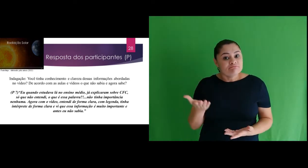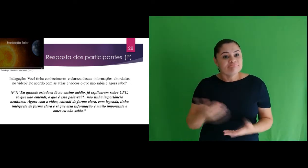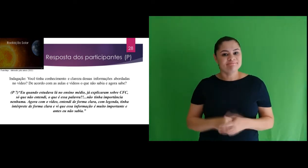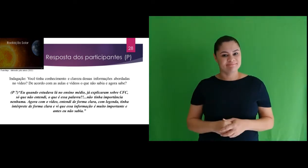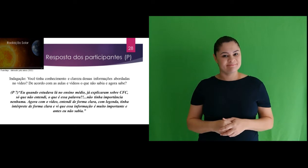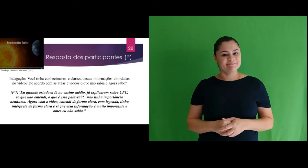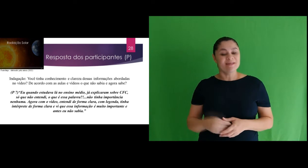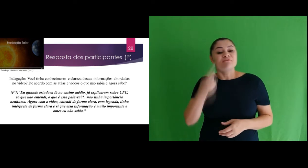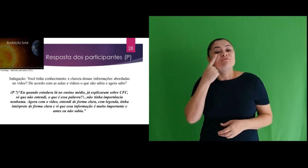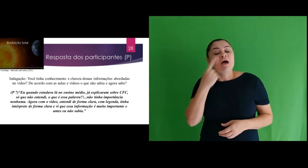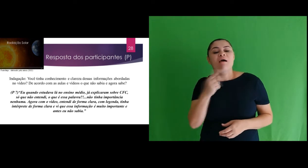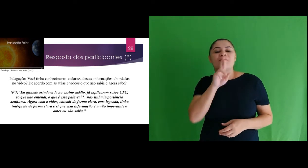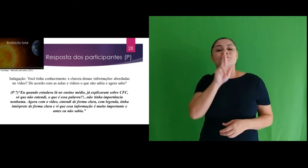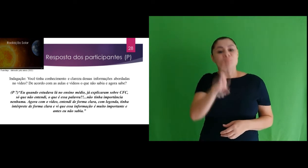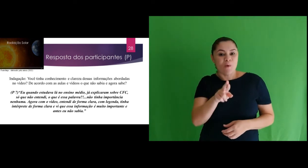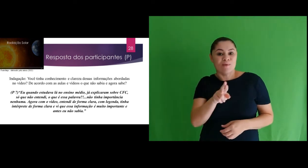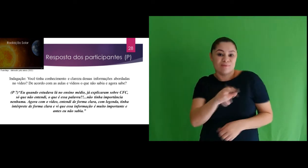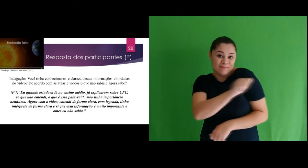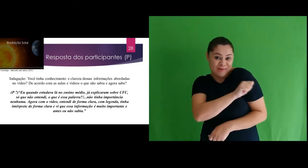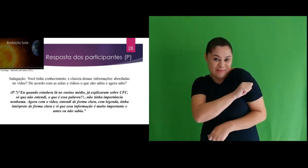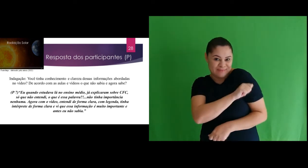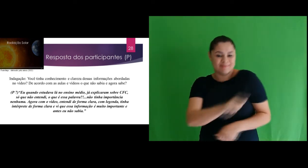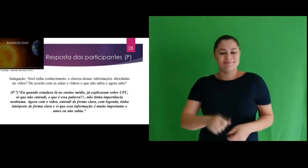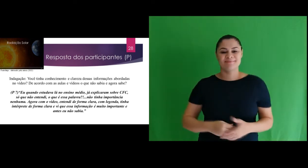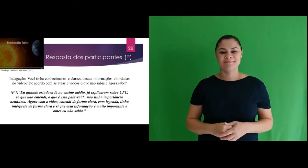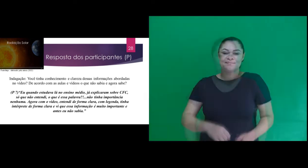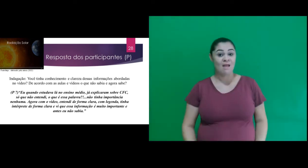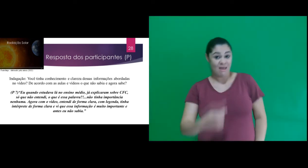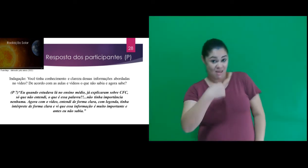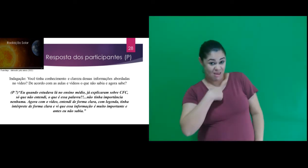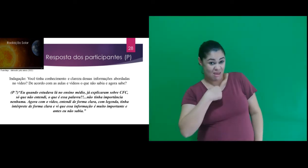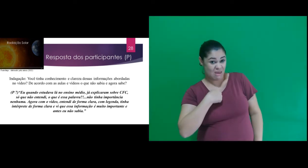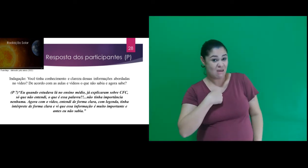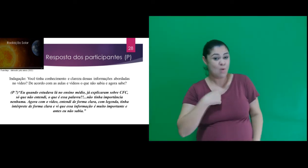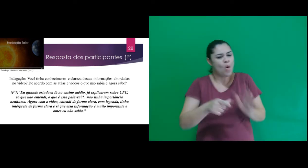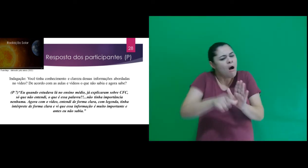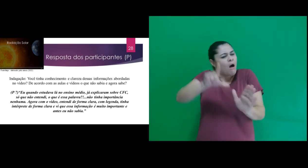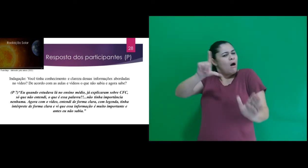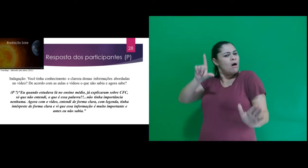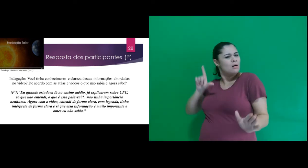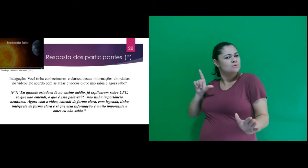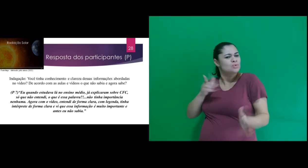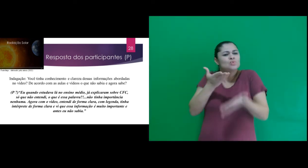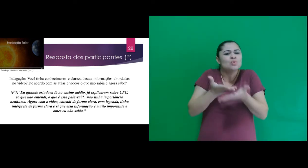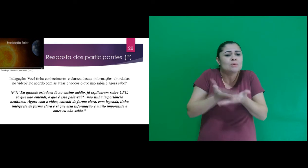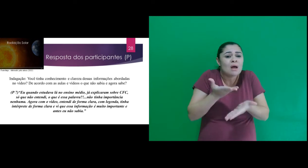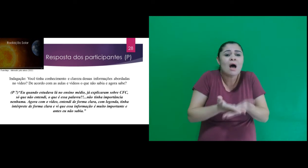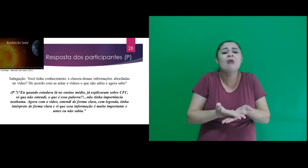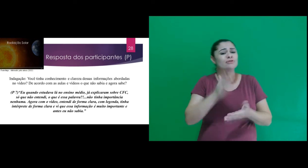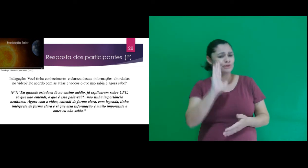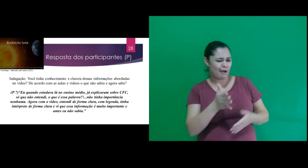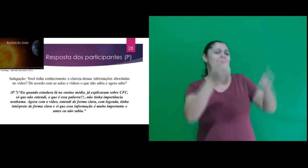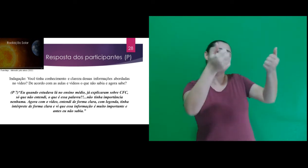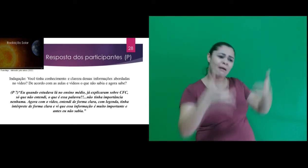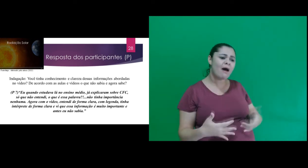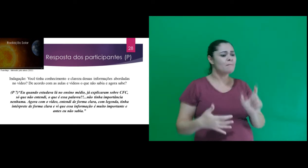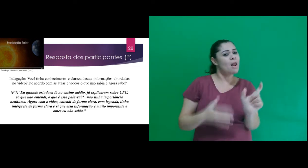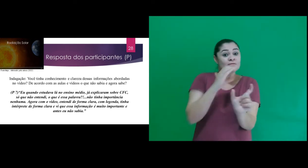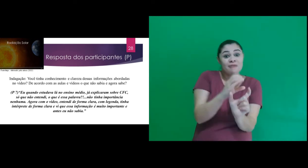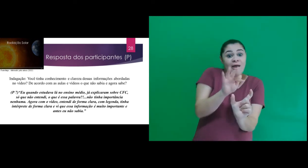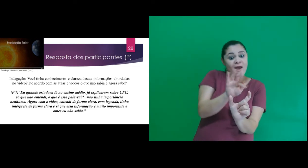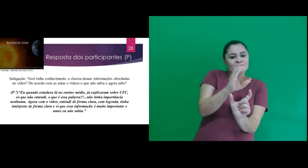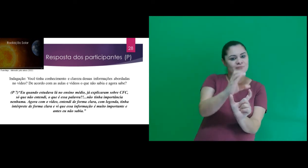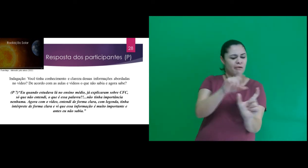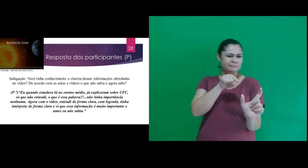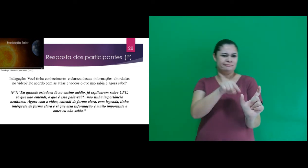Destacamos o participante A7 : “Eu quando estudava lá no ensino médio, já explicaram sobre CFC,